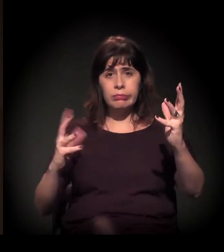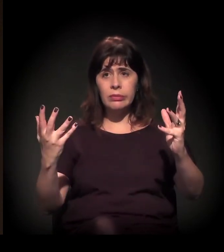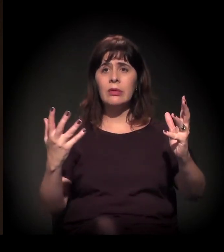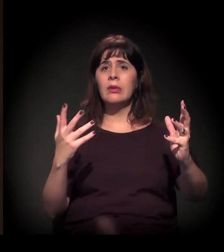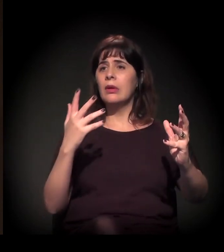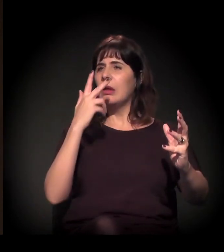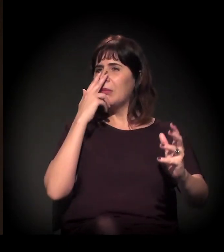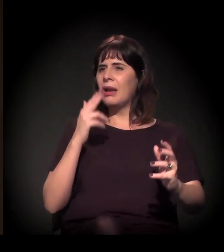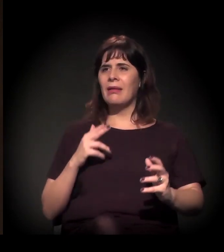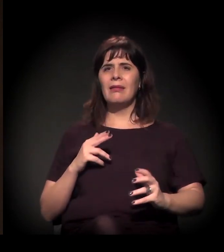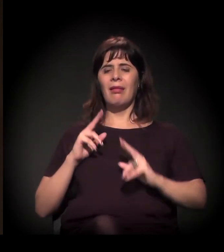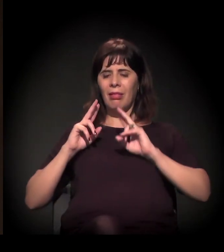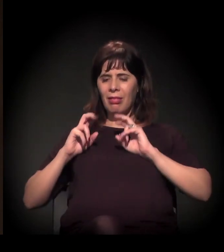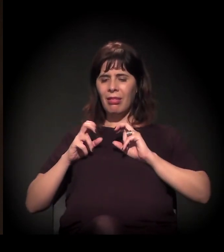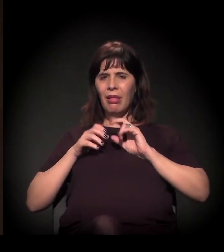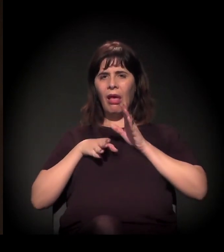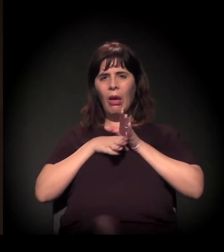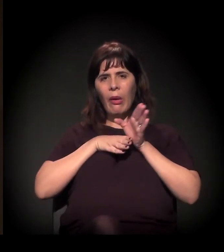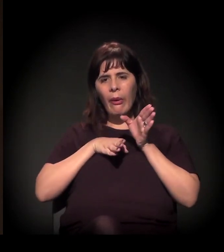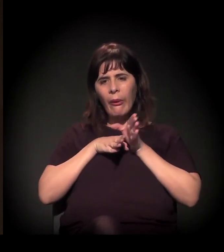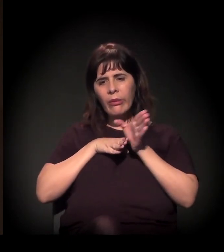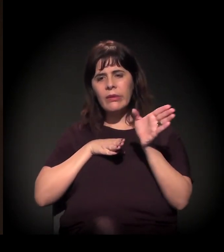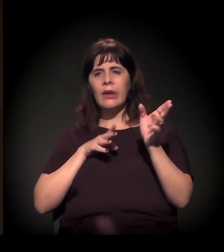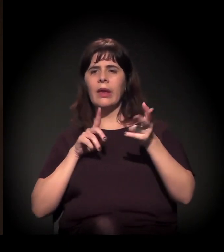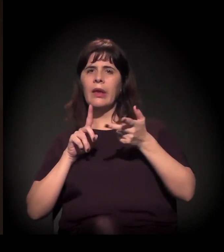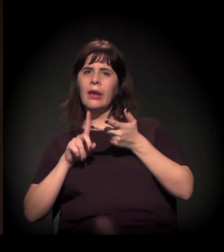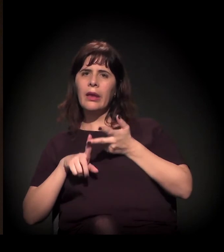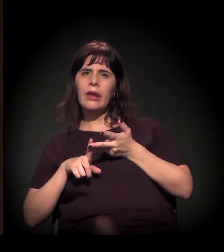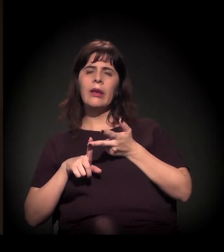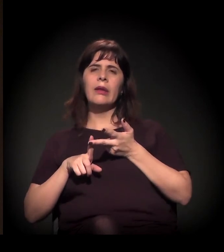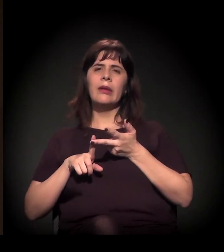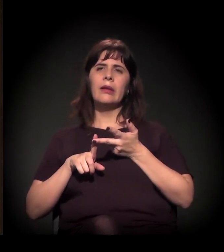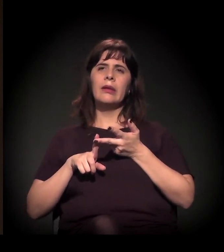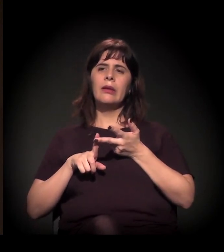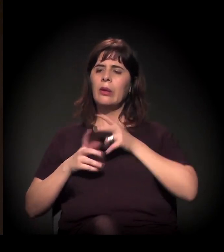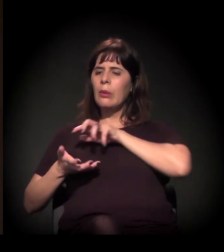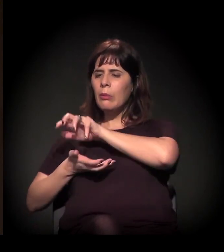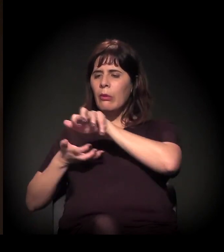que rejeitam essa pauta do movimento como